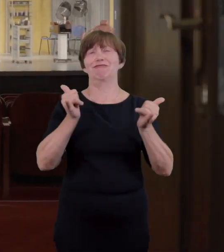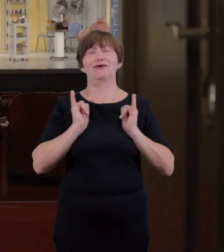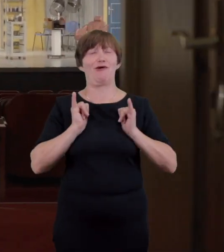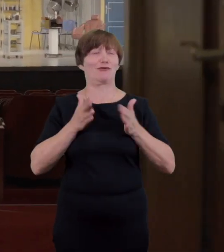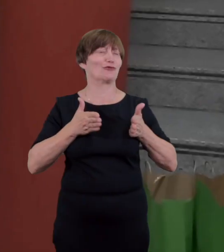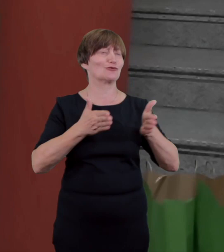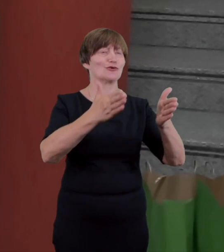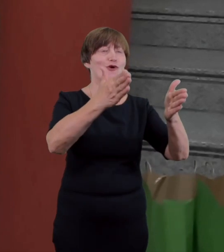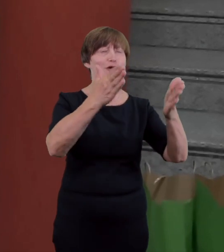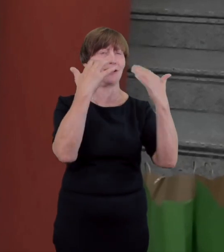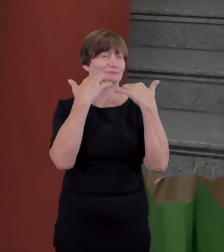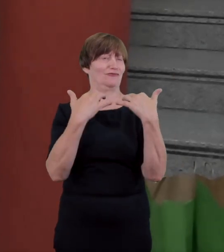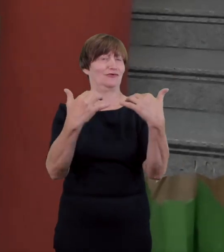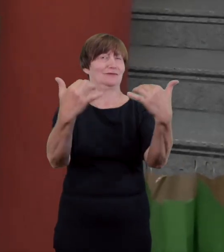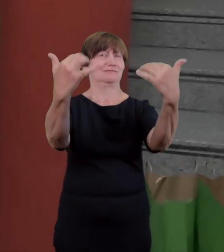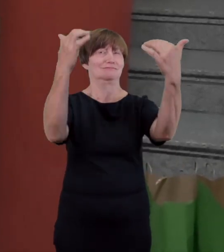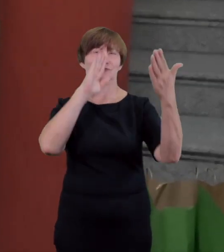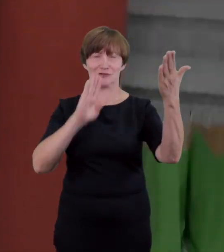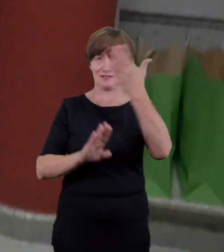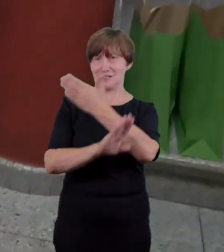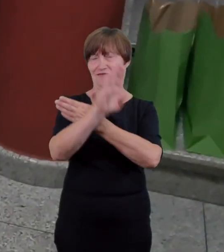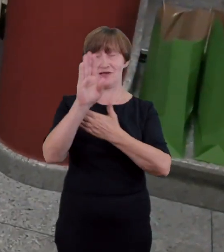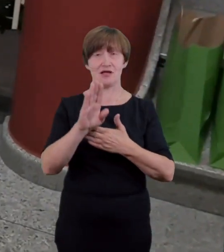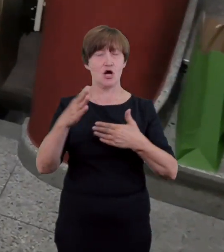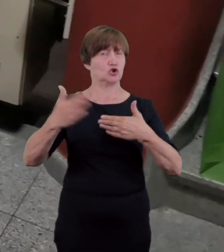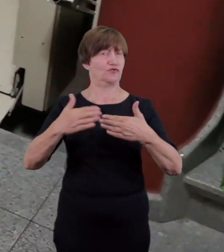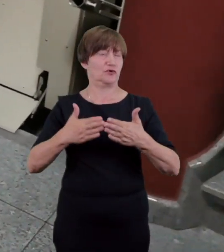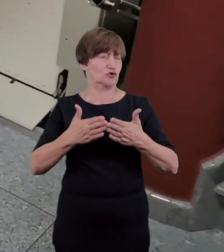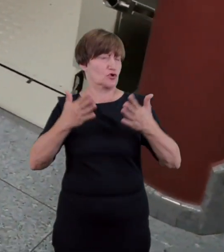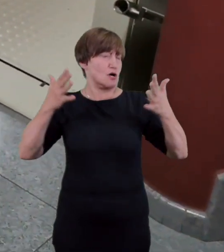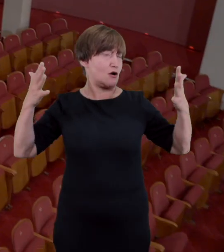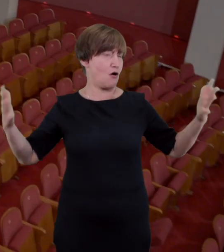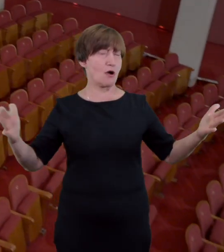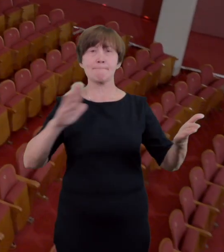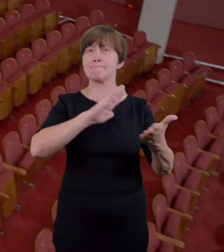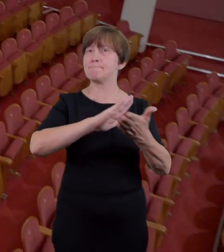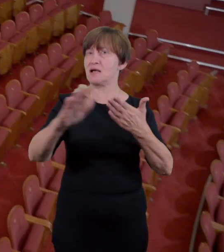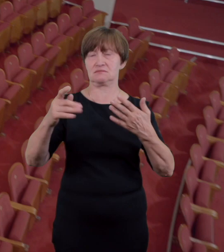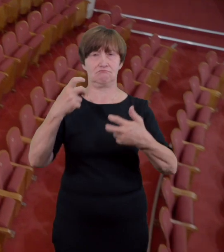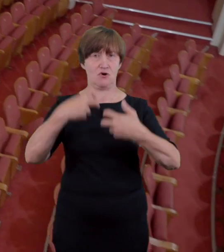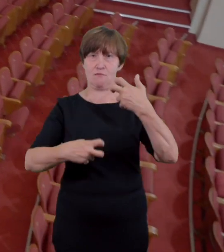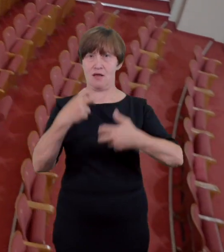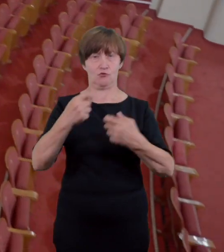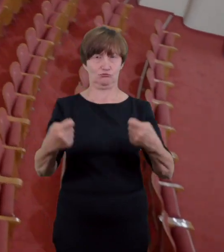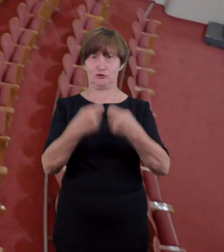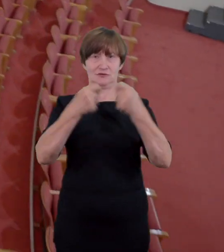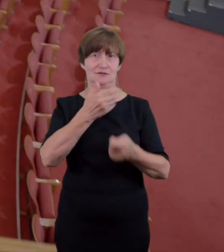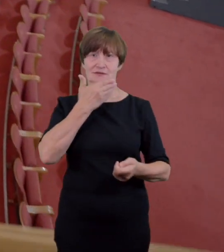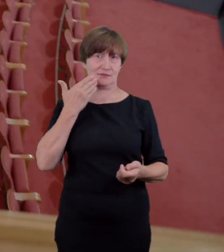progów i szerokie dwuskrzydłowe drzwi nie stanowi przeszkód. Komunikacja na widowni odbywa się za